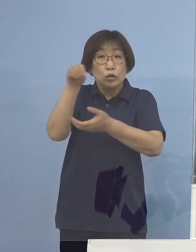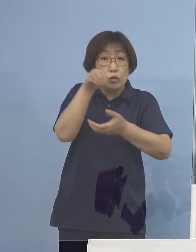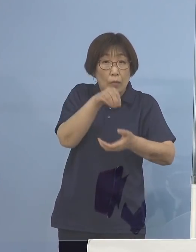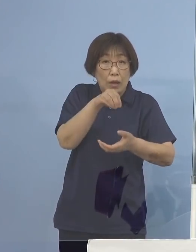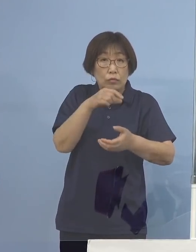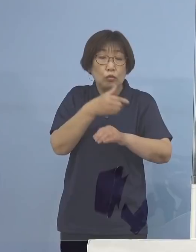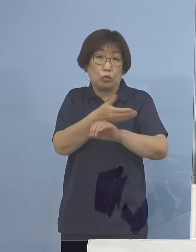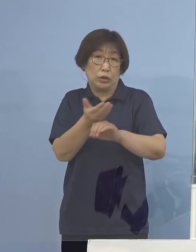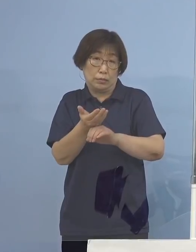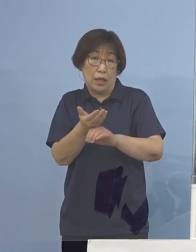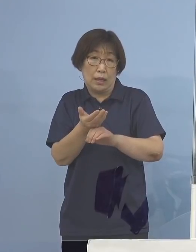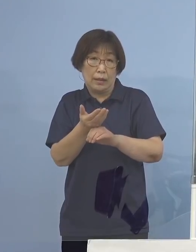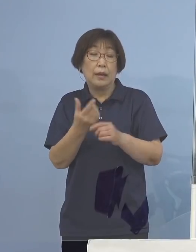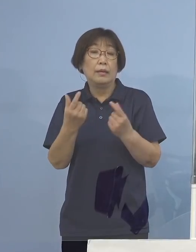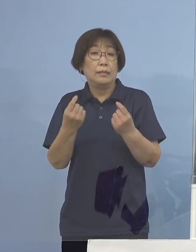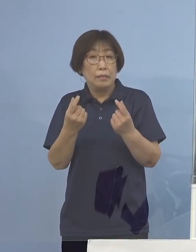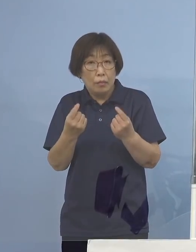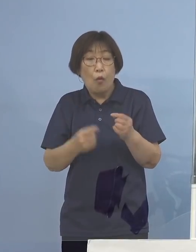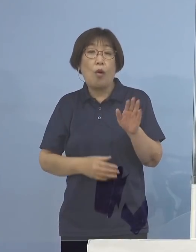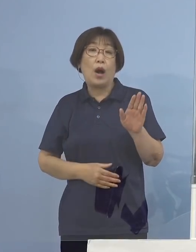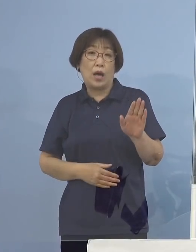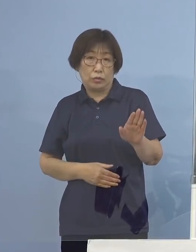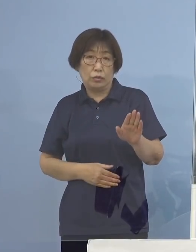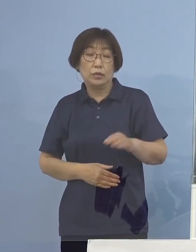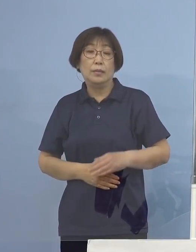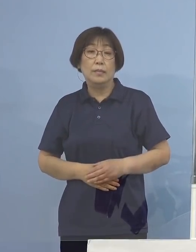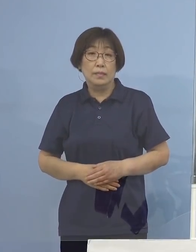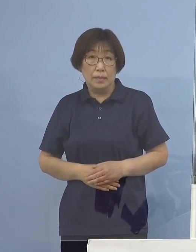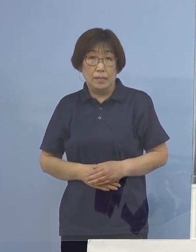こうしたところもあるわけでありますが そうした意味ではやはり